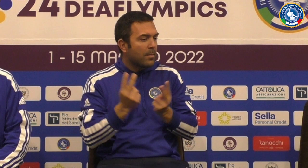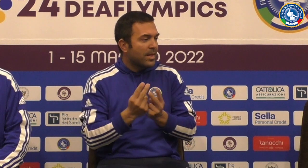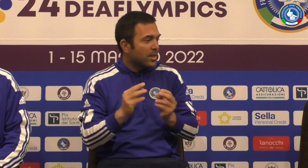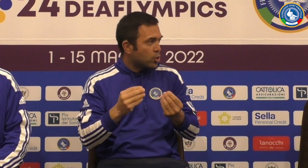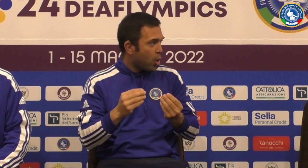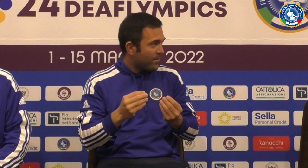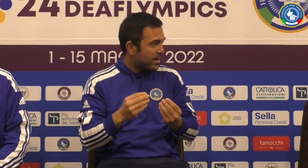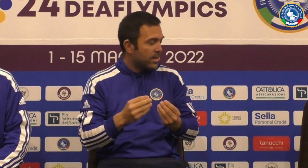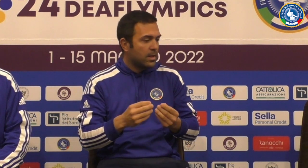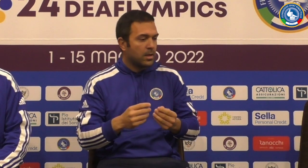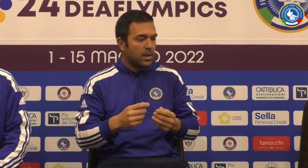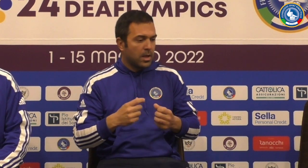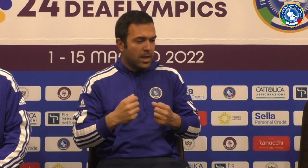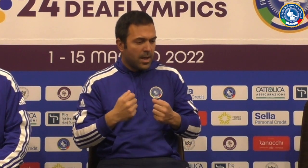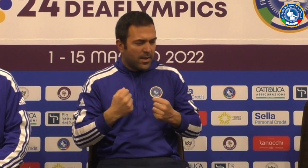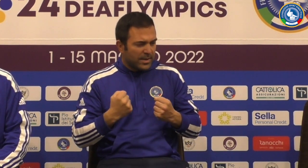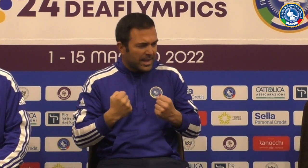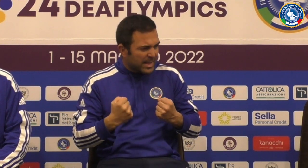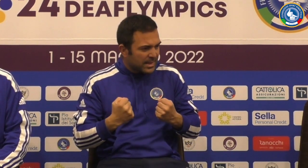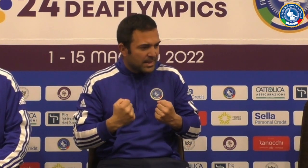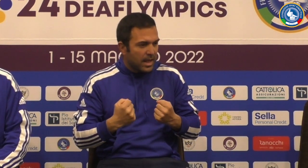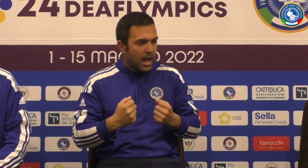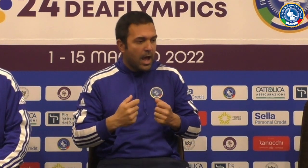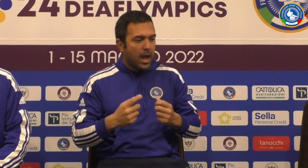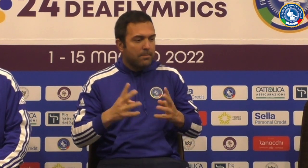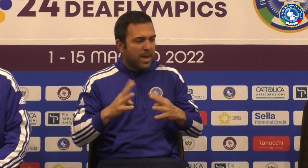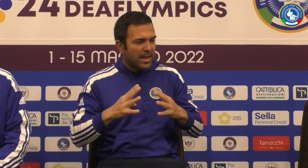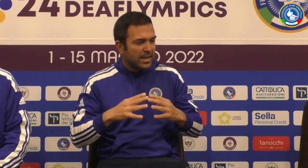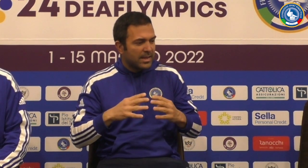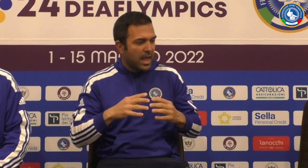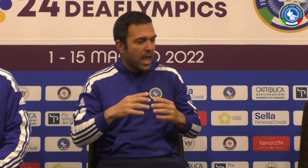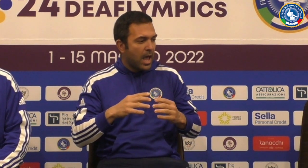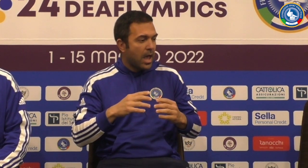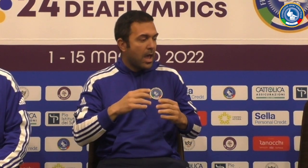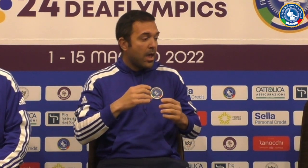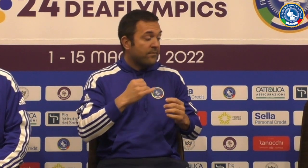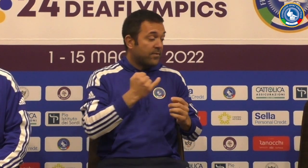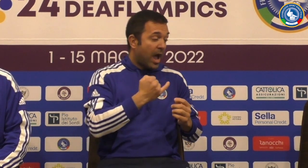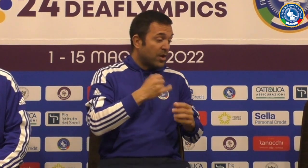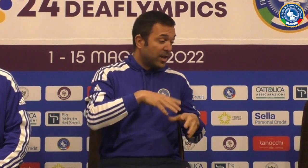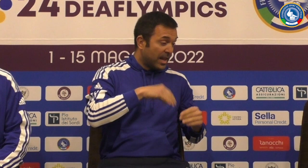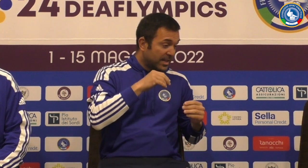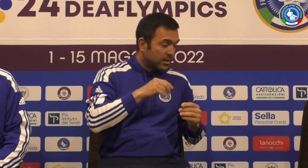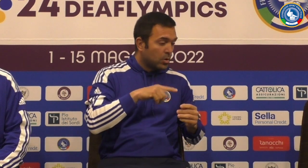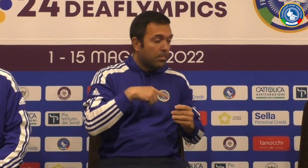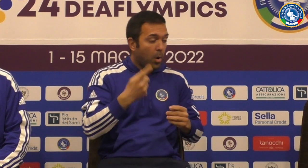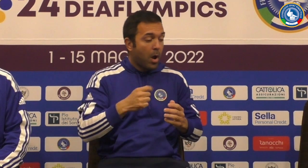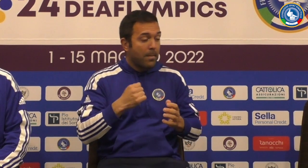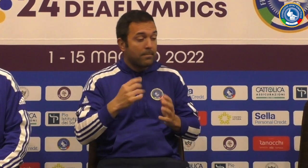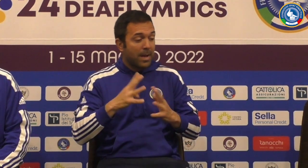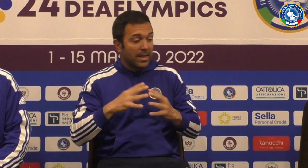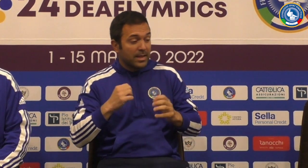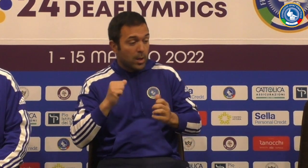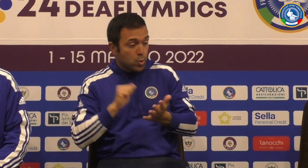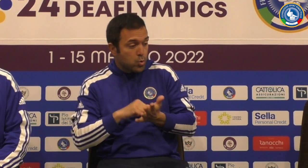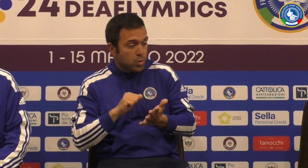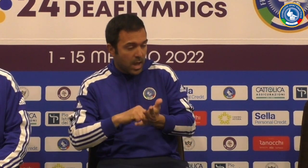Abbiamo visto la squadra è uno stato veramente giovane ha molta grinta nelle partite molto facile all'inizio e poi